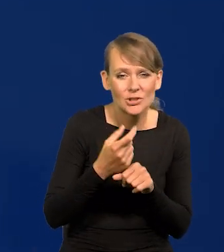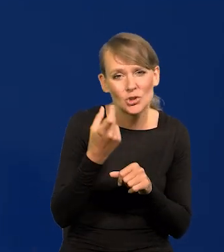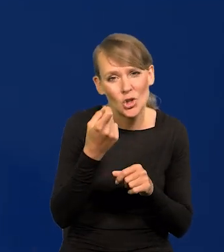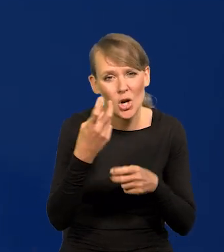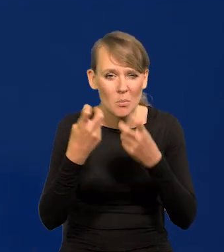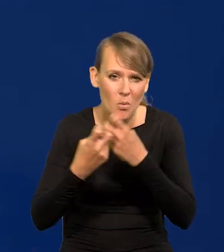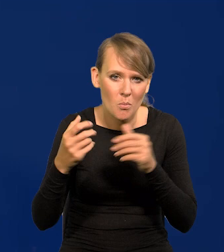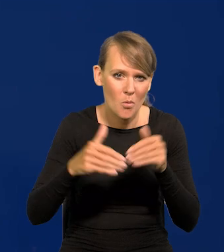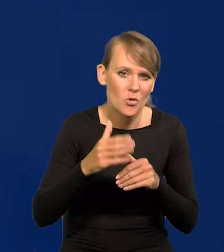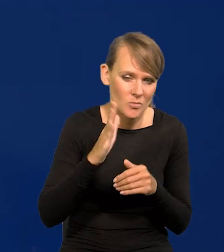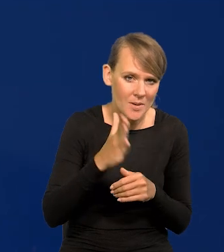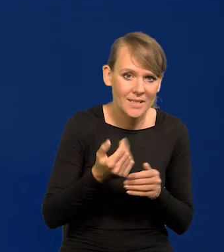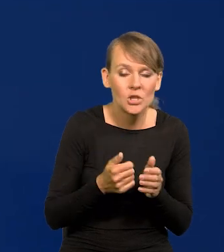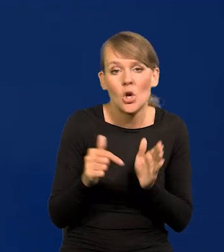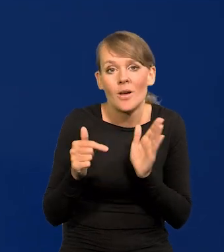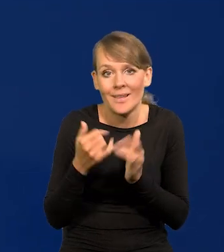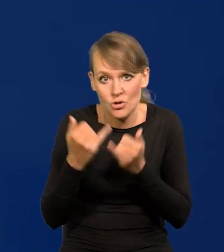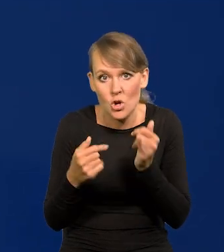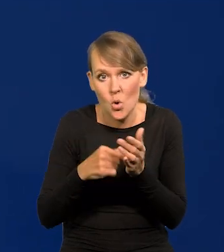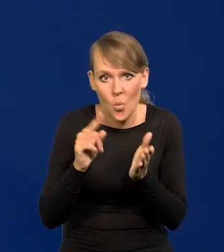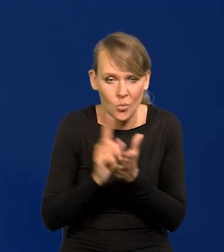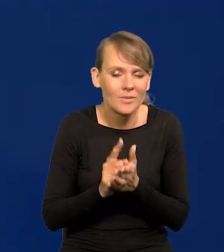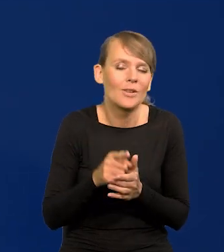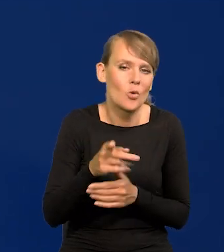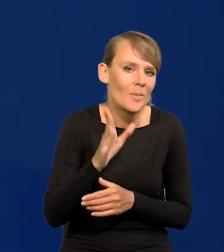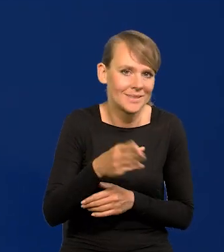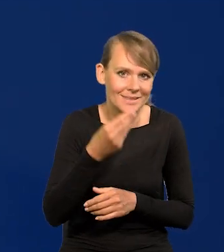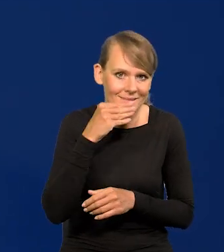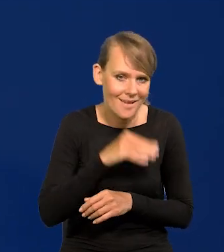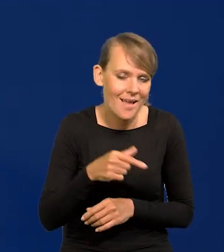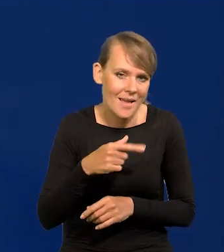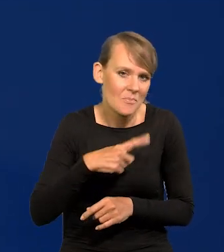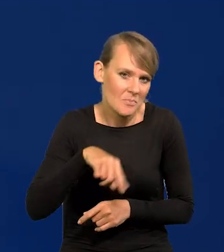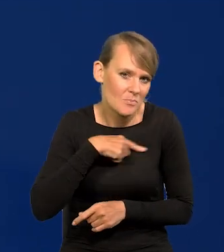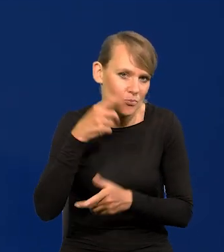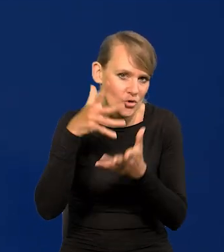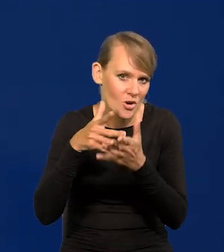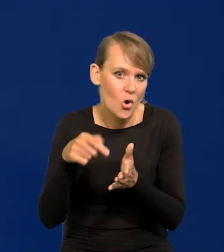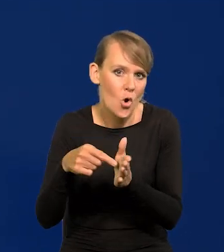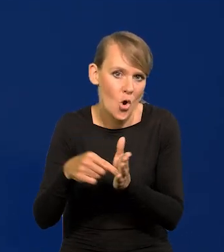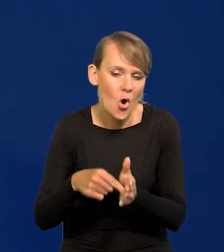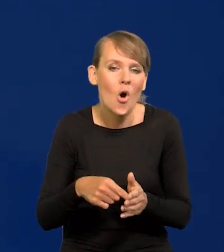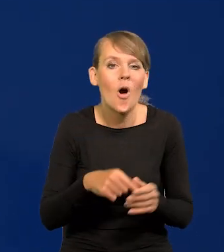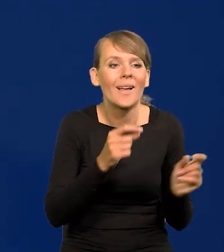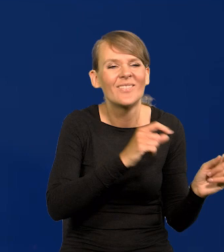To byłby najlepszy i taki przewidujemy model wyjścia polskiej gospodarki z wysokiej inflacji.